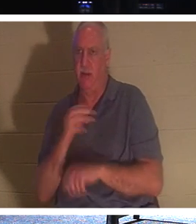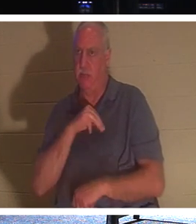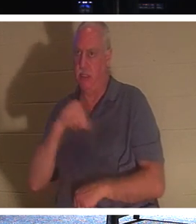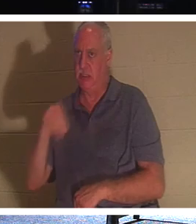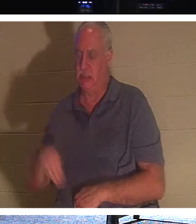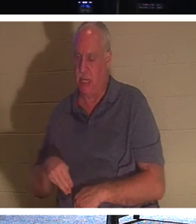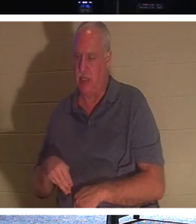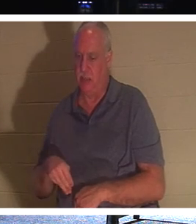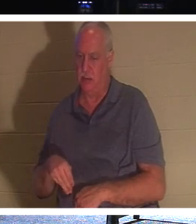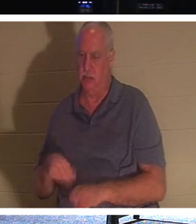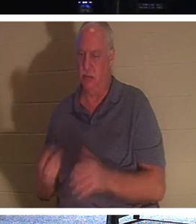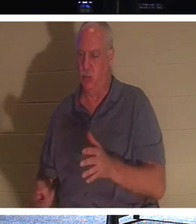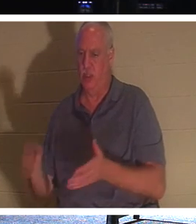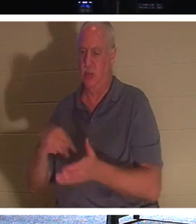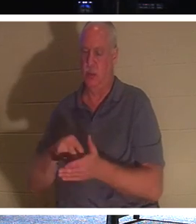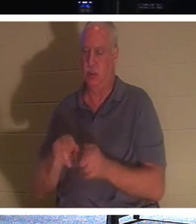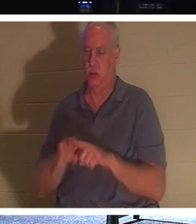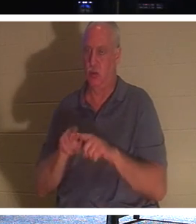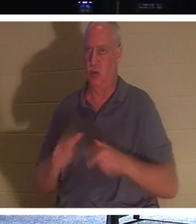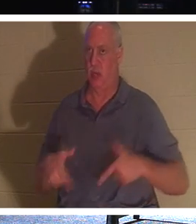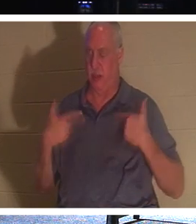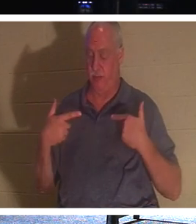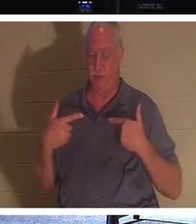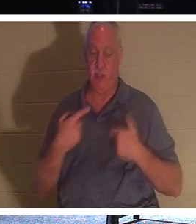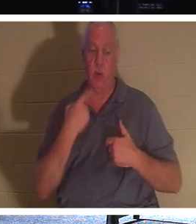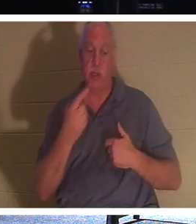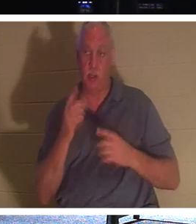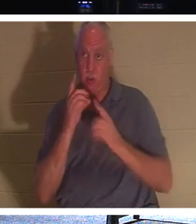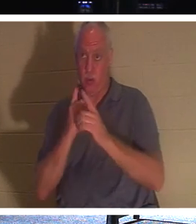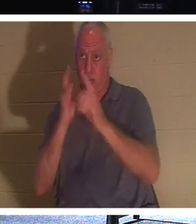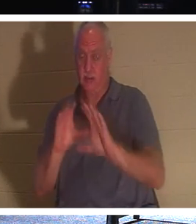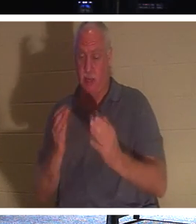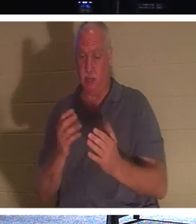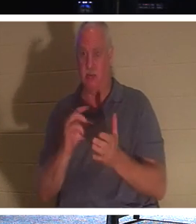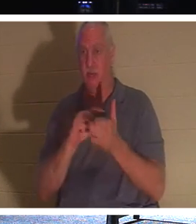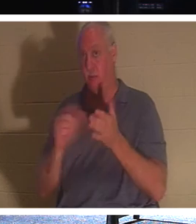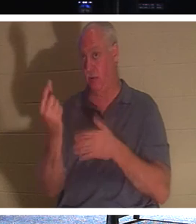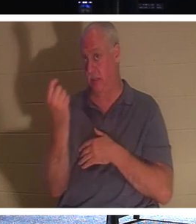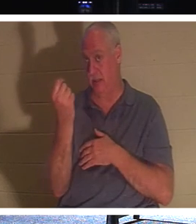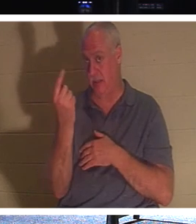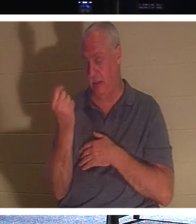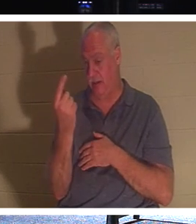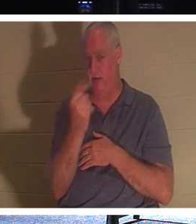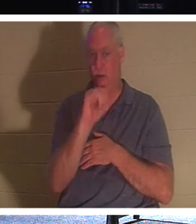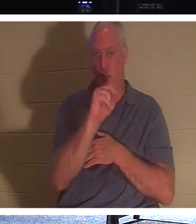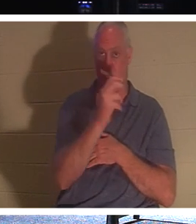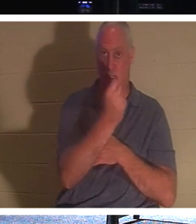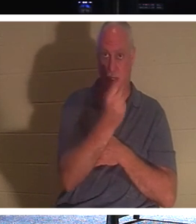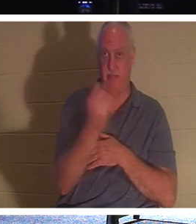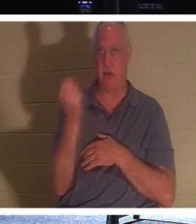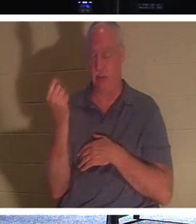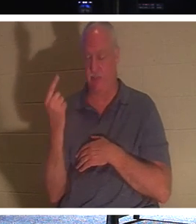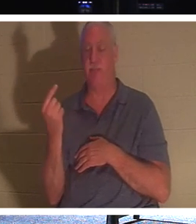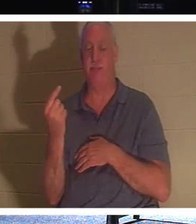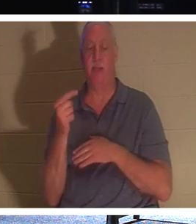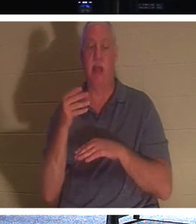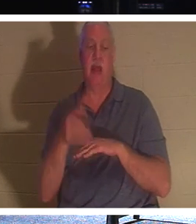और जीवन था। इसलिए जब उसने अपने शिष्यों से कहा, यूहन्ना 11 का श्लोक 11: "यह कहने के बाद, वह